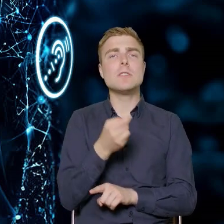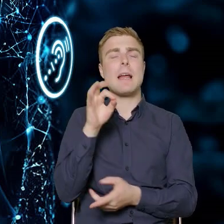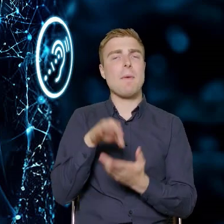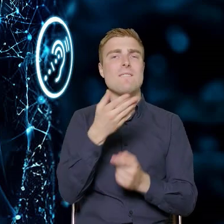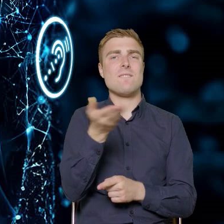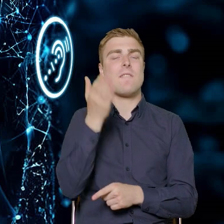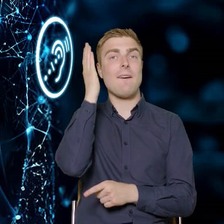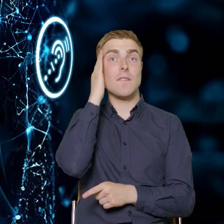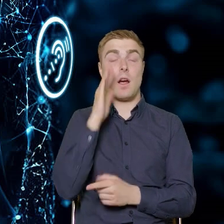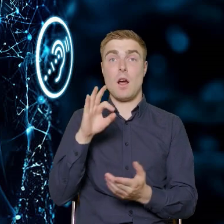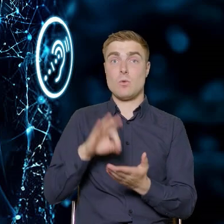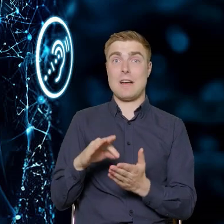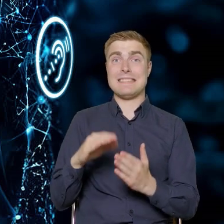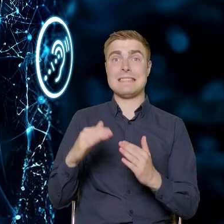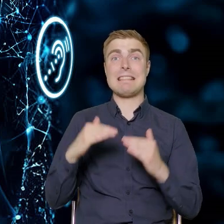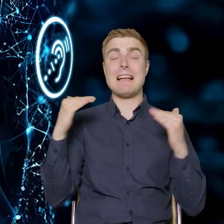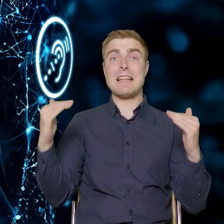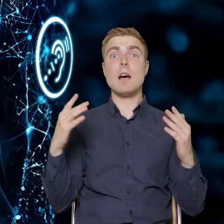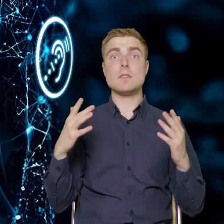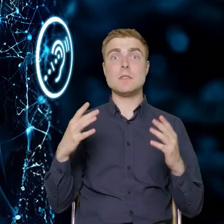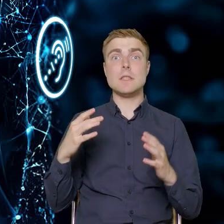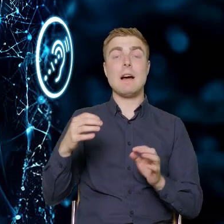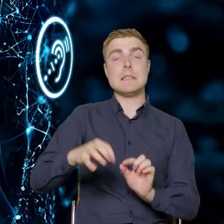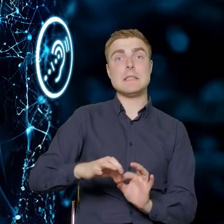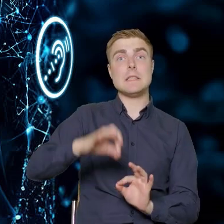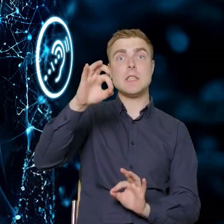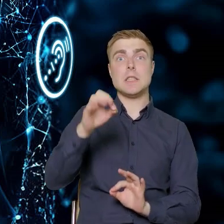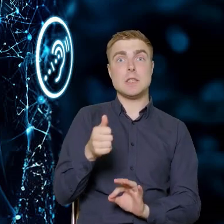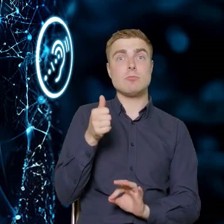że ten standard wysokości włącznika świateł w pomieszczeniach